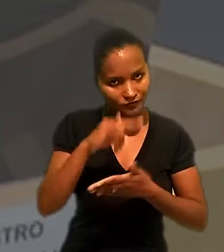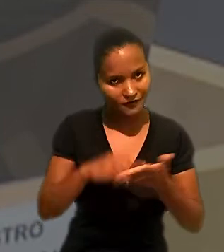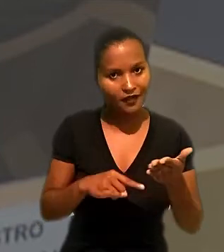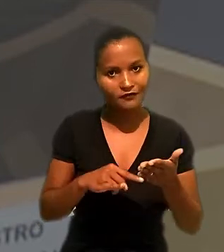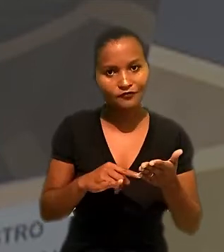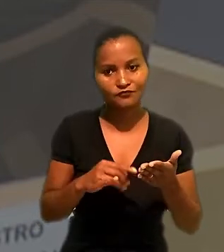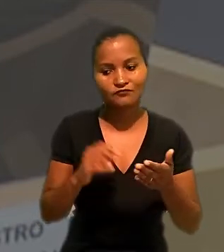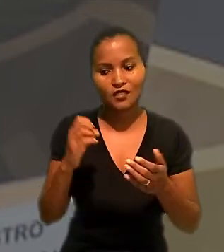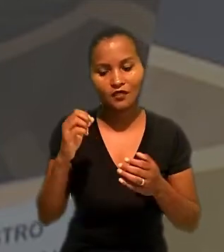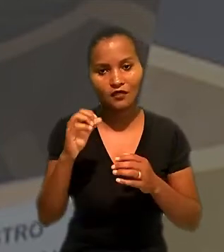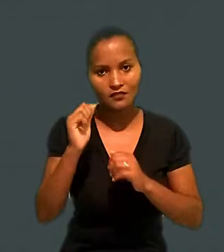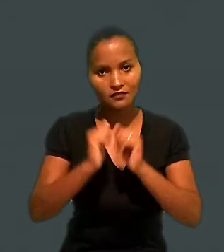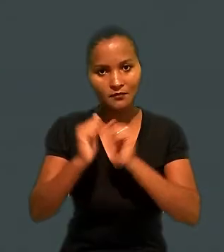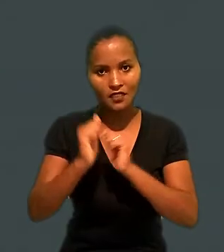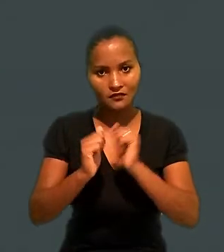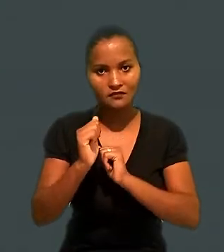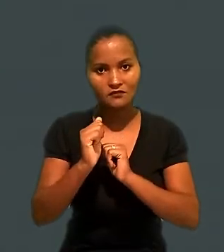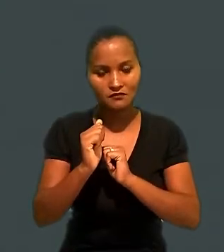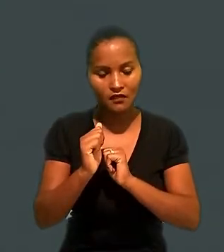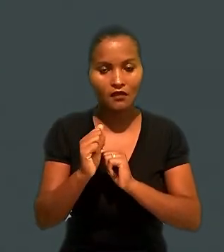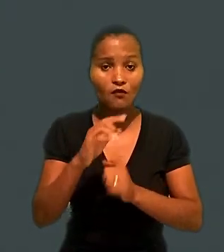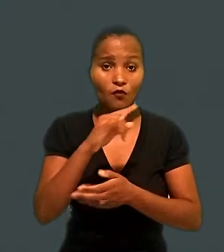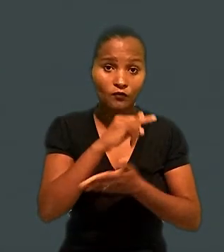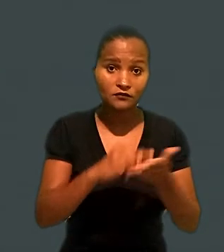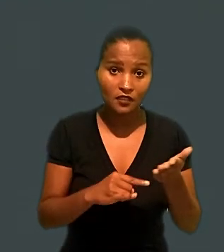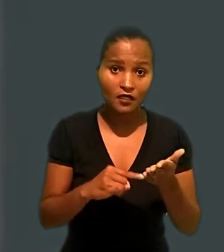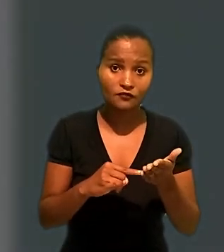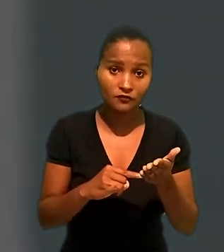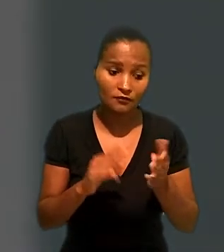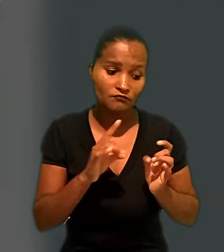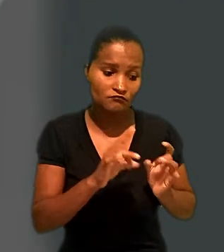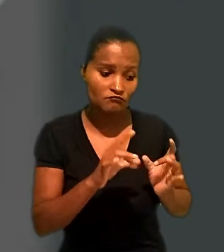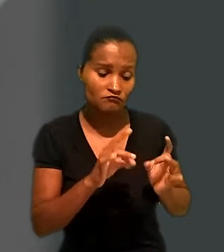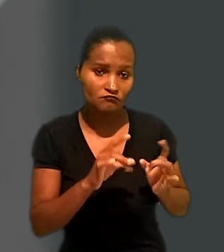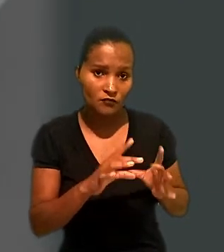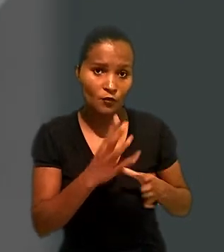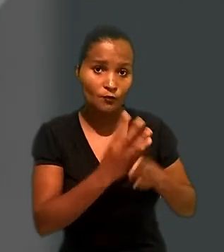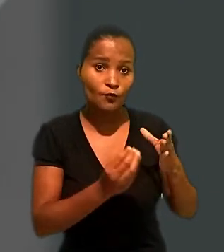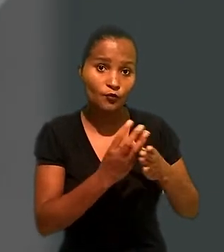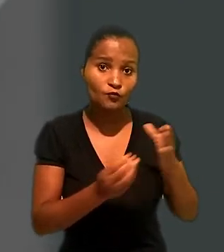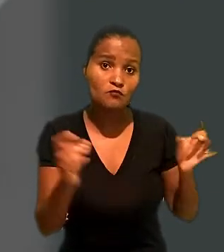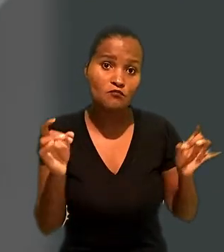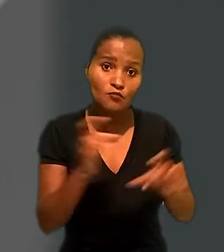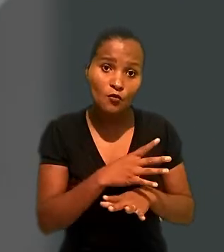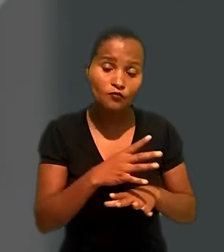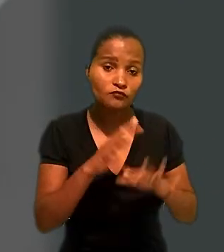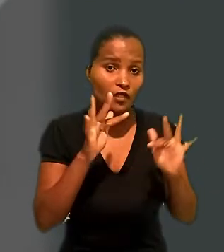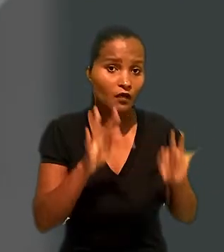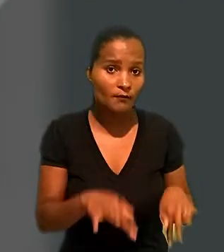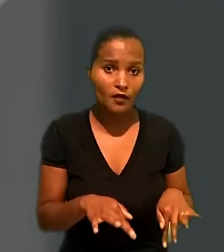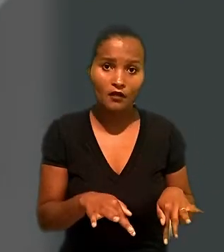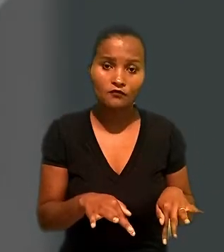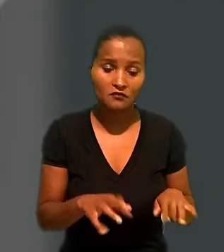facção entre as empresas, ou seja, um contrato para fornecimento de produtos prontos e acabados, sem a